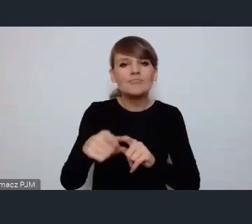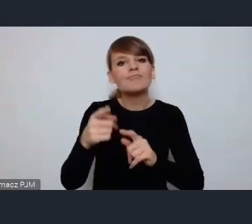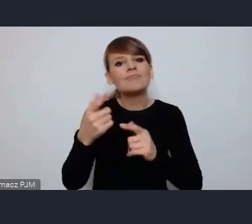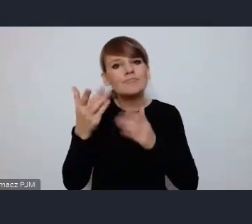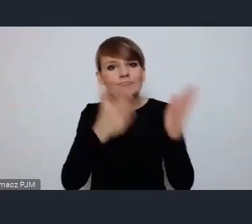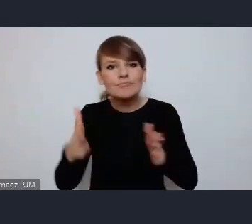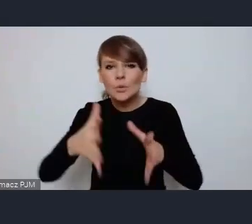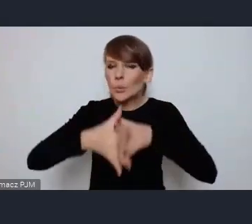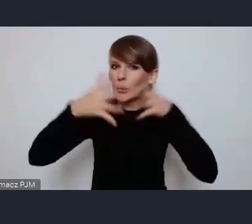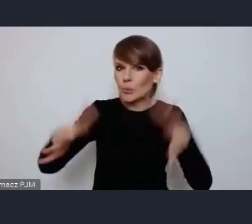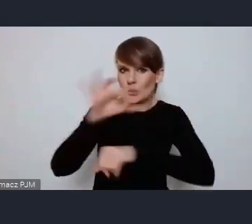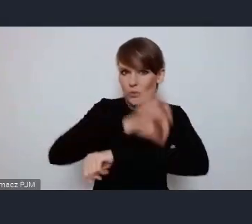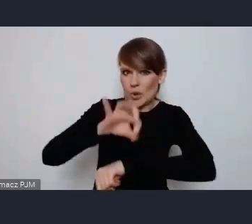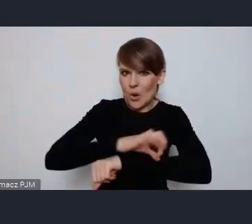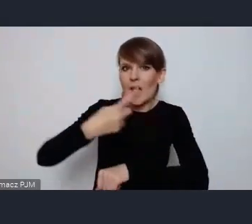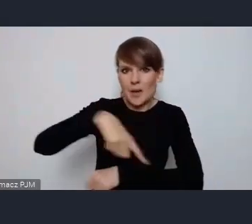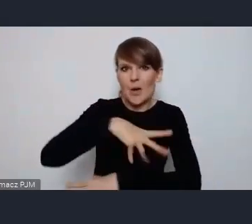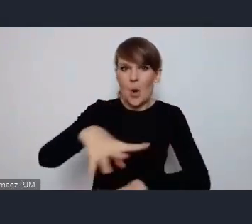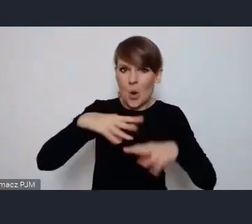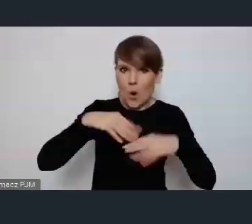na które otrzymaliśmy środki norweskie.